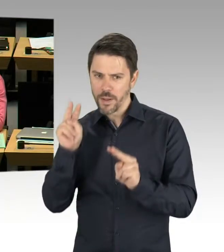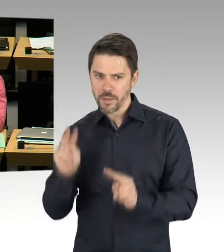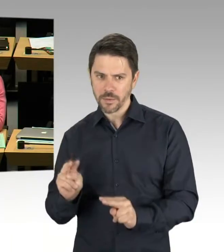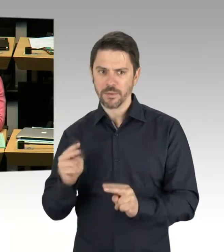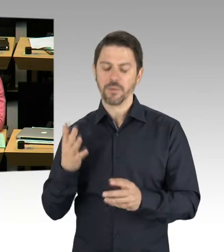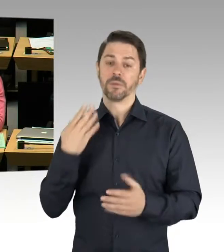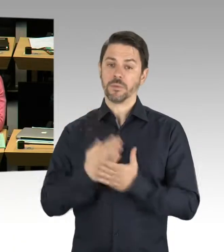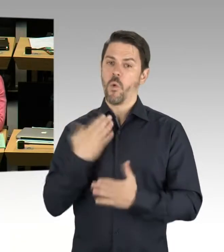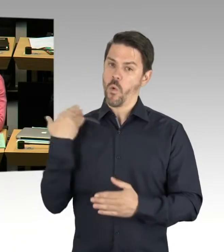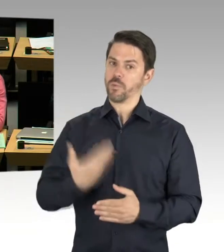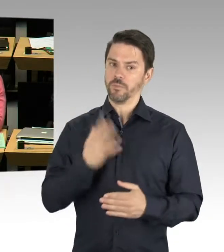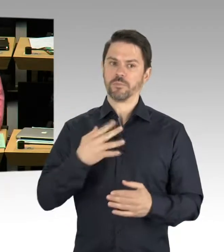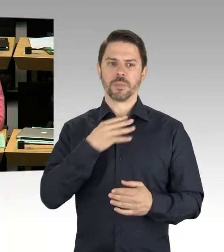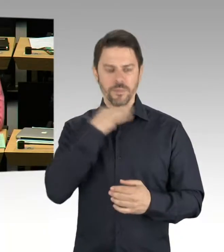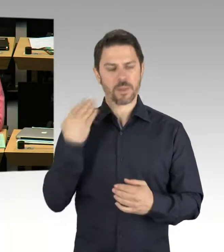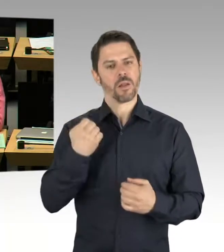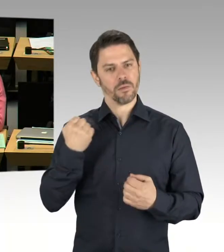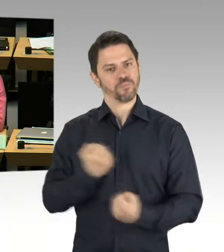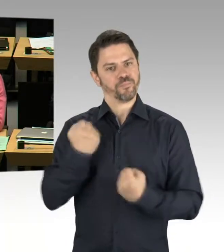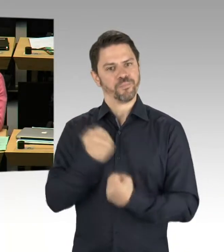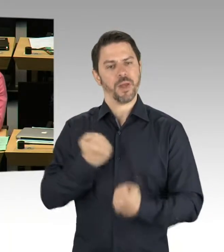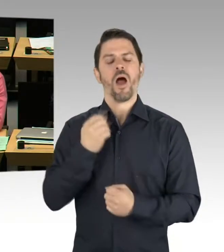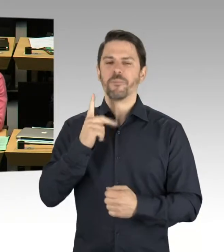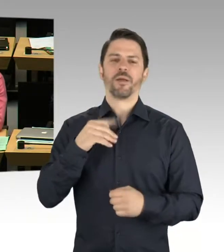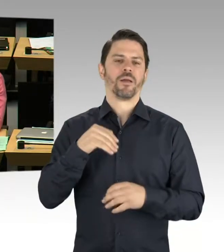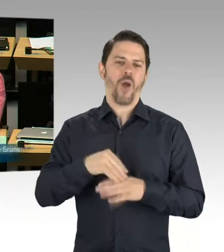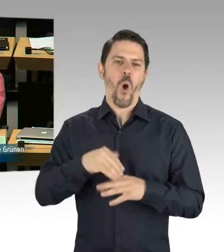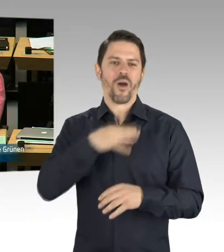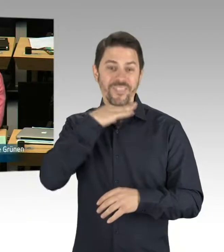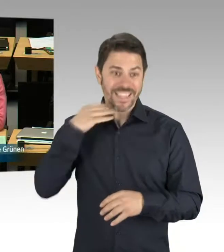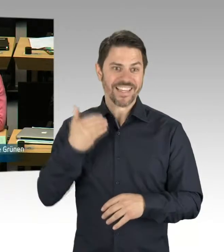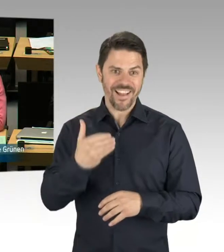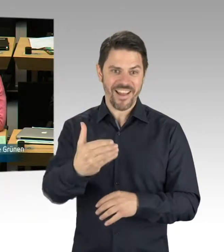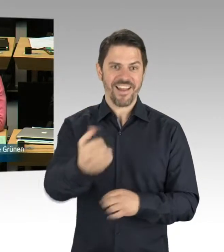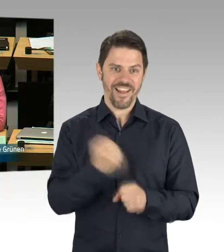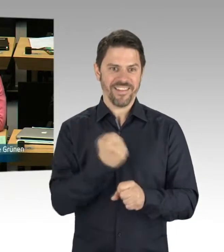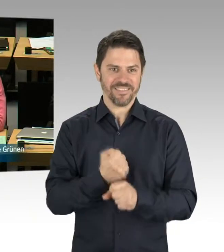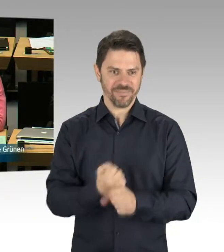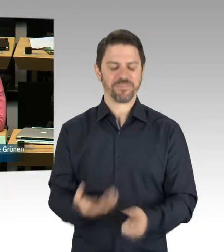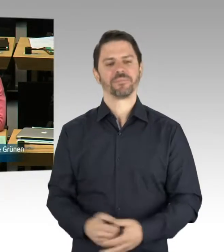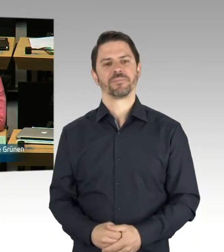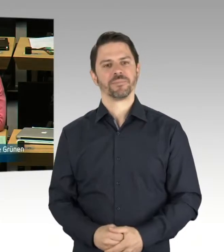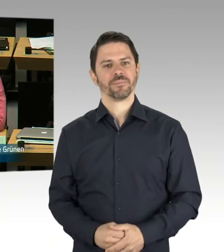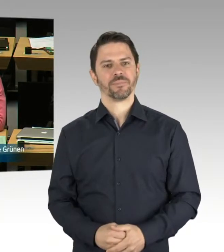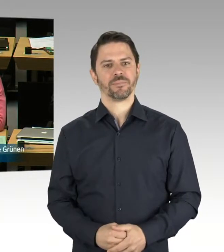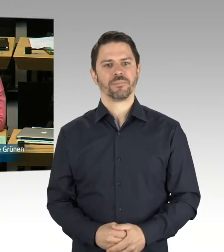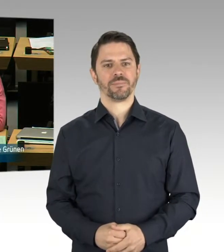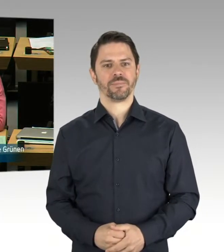Sie haben die Möglichkeit der Nachfrage, bitte schön. (Rednerwechsel) Ja, vielen Dank. Vielen Dank für die Ausführungen, Frau Senatorin. Ich wollte eigentlich nachfragen,